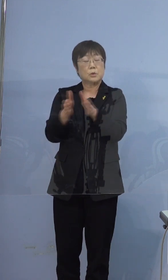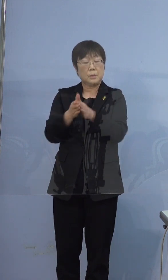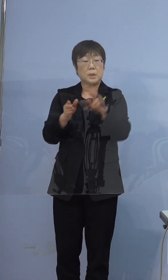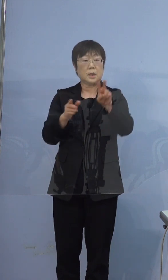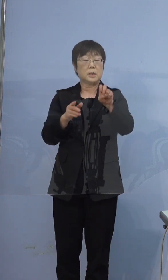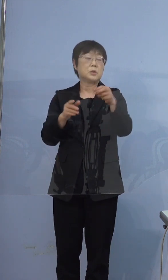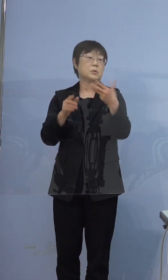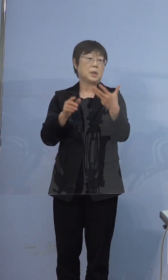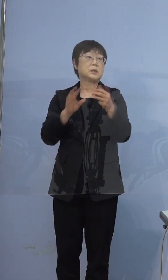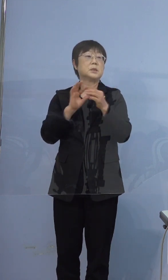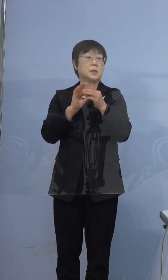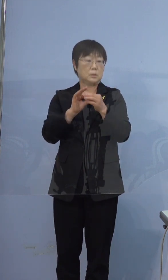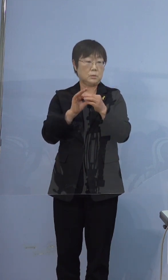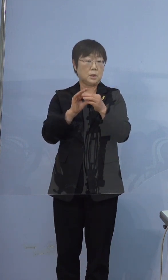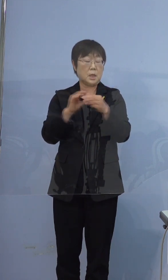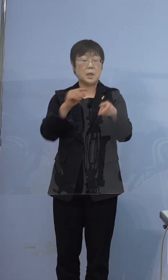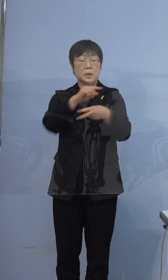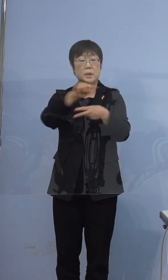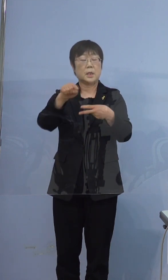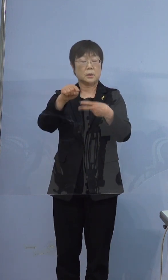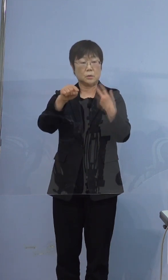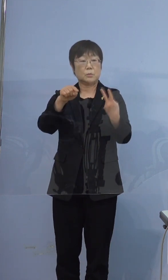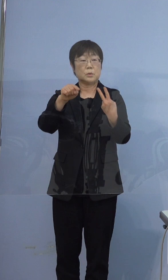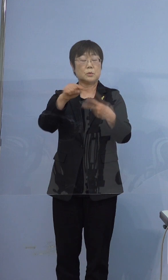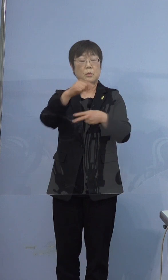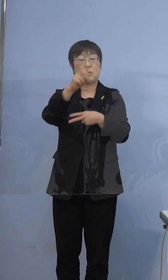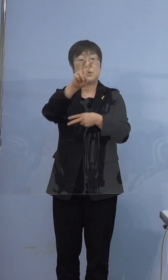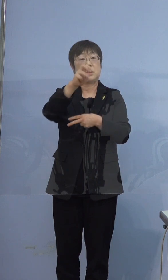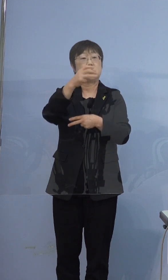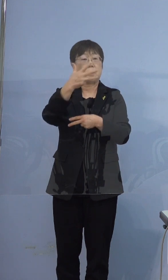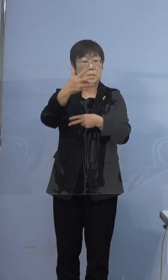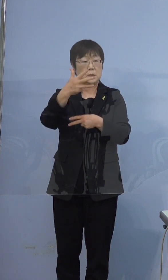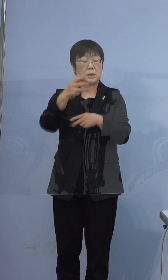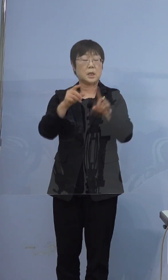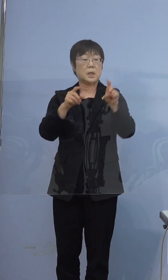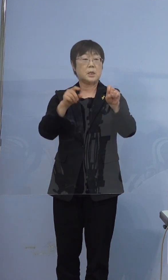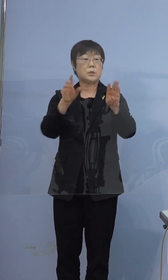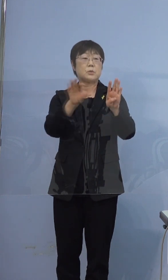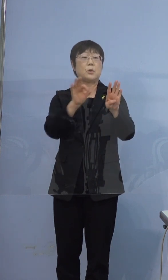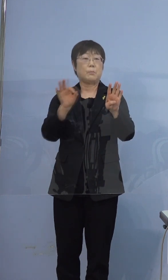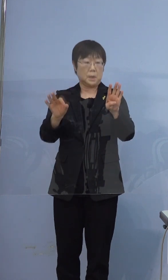でございますので 200（床）分の28（床）で14パーセント